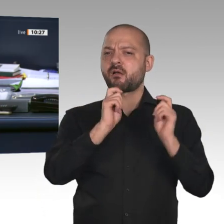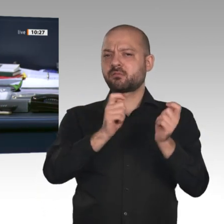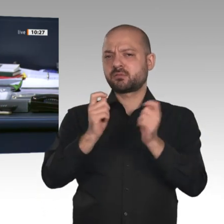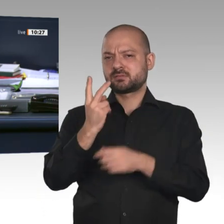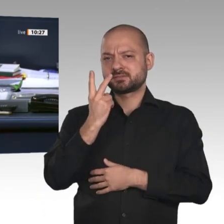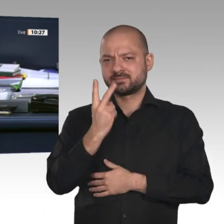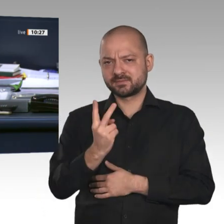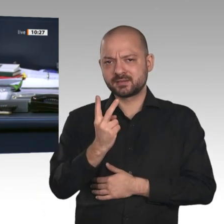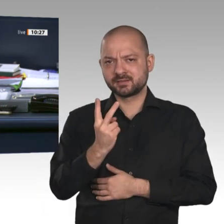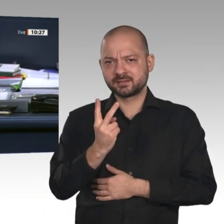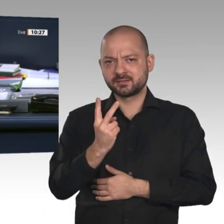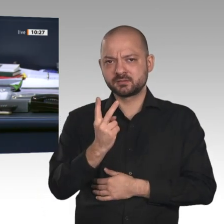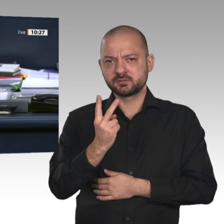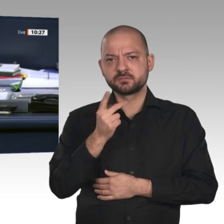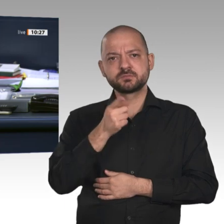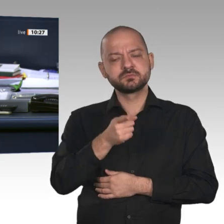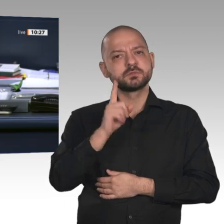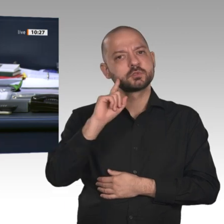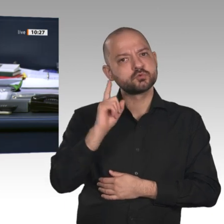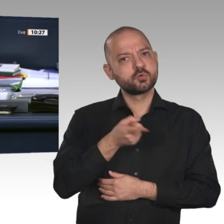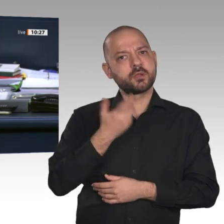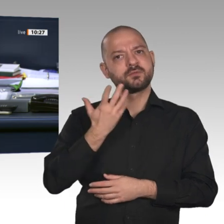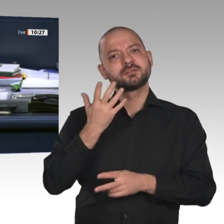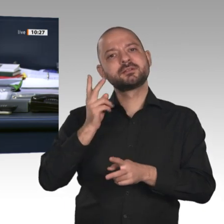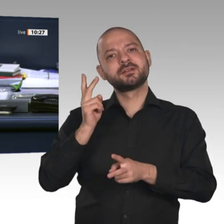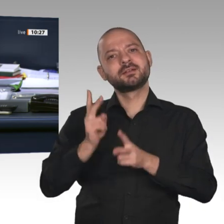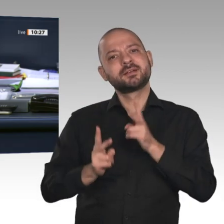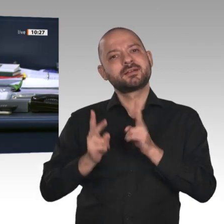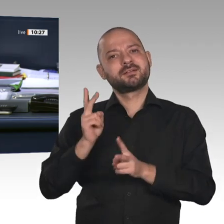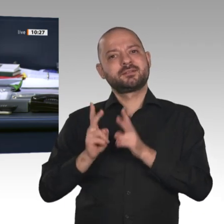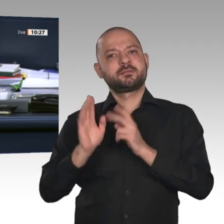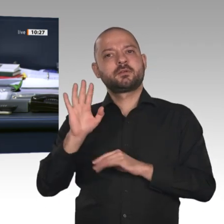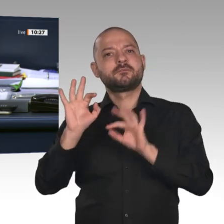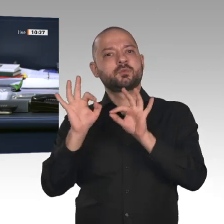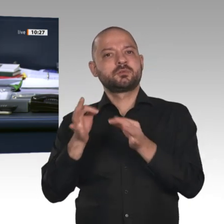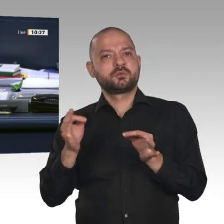als Zusatzpunkte 13 a und 13 b zur verbundenen Beratung aufgerufen werden. Das Verfahren